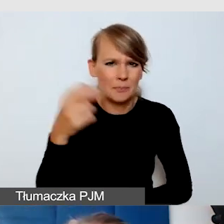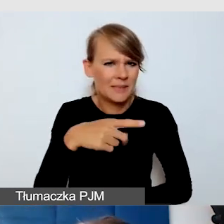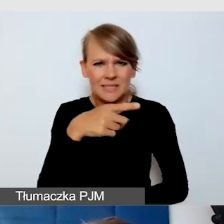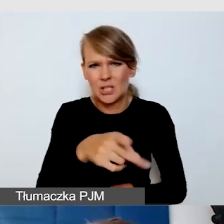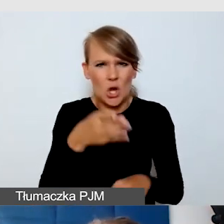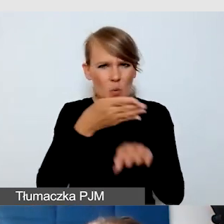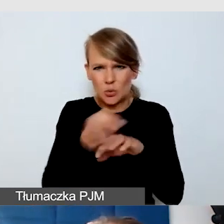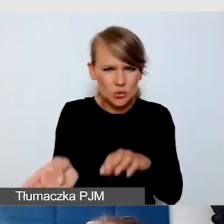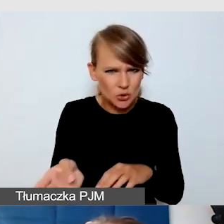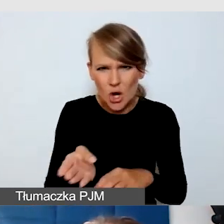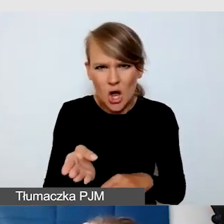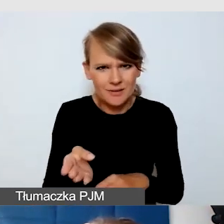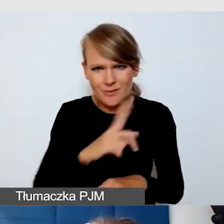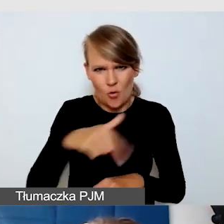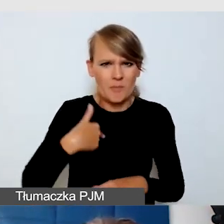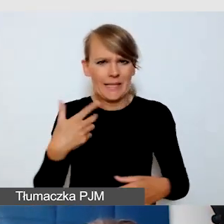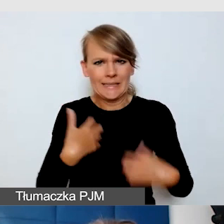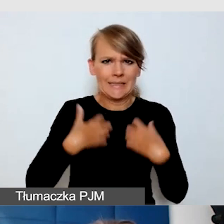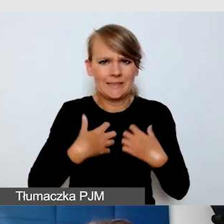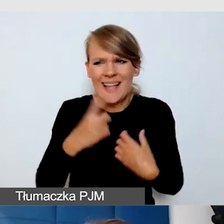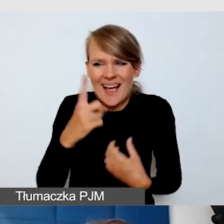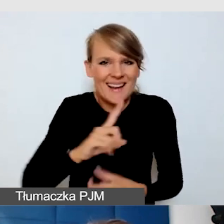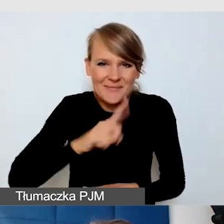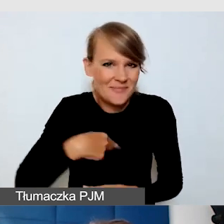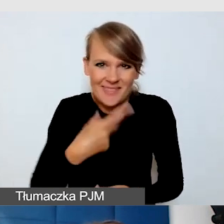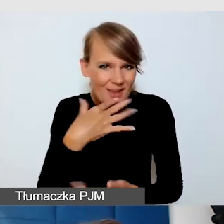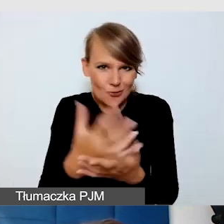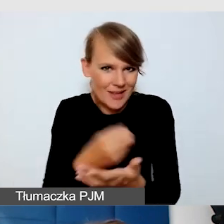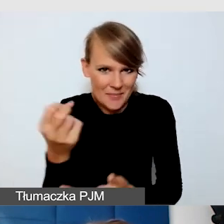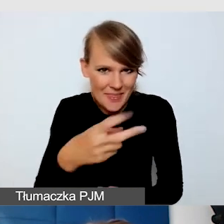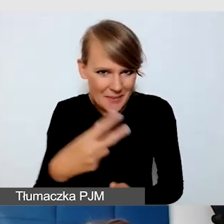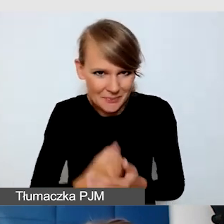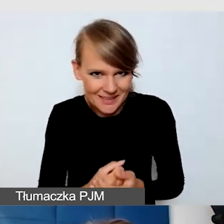więc idealne rozwiązania są takie, że napisy są dostępne dla tych, którzy z nich korzystają.